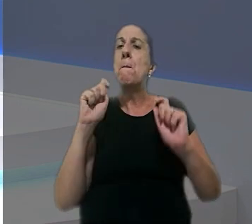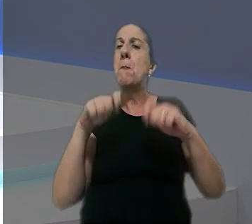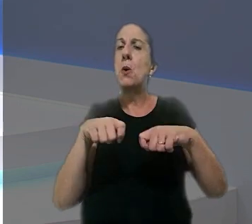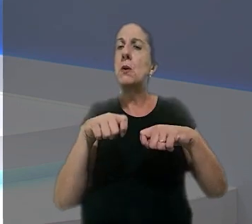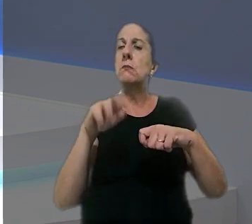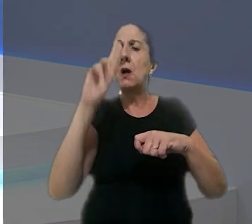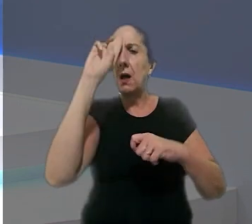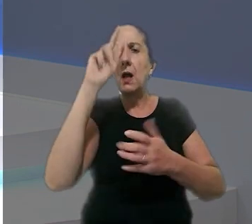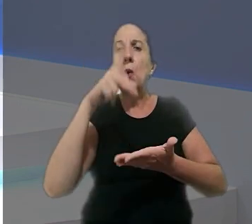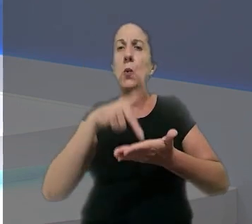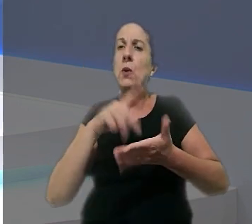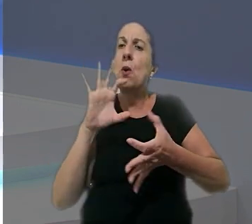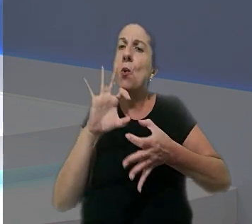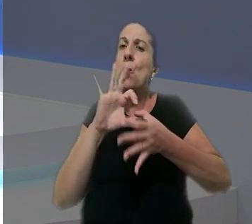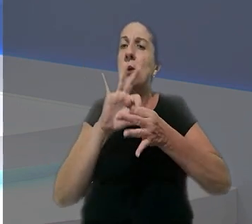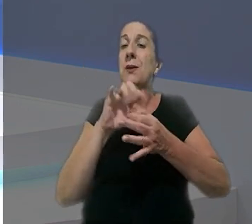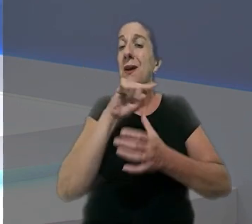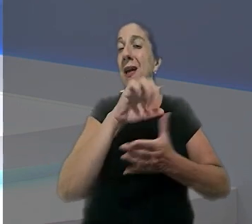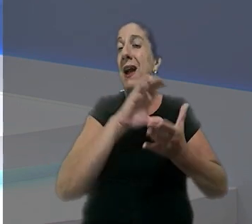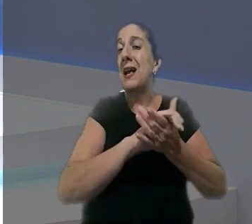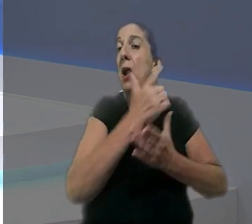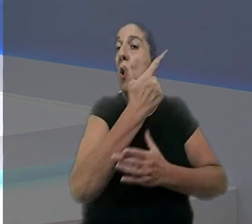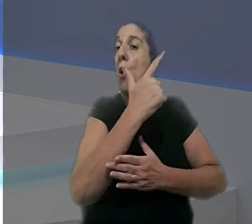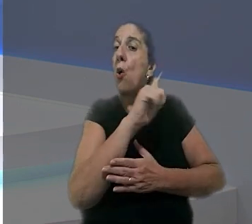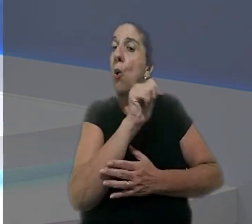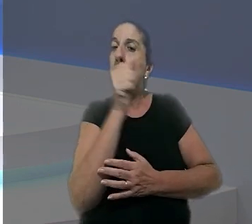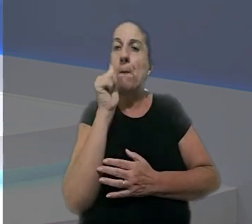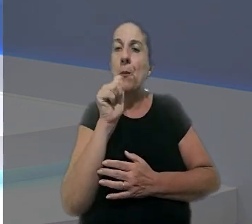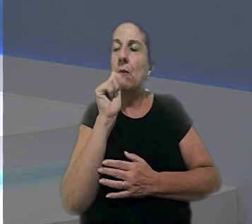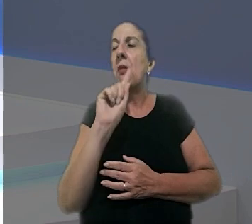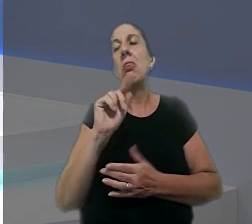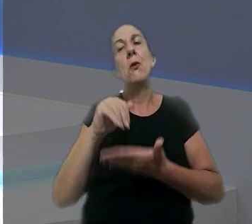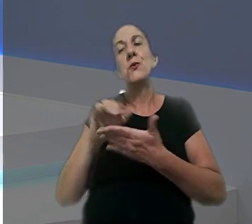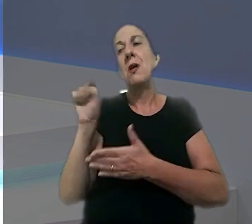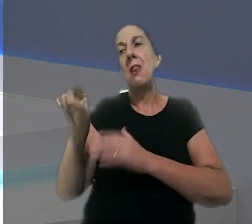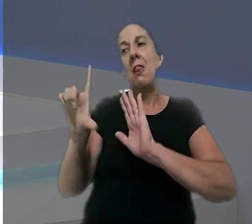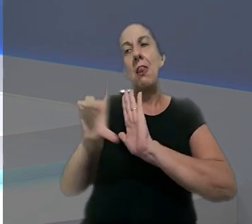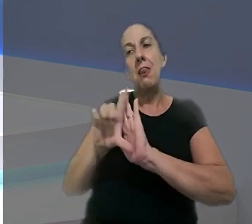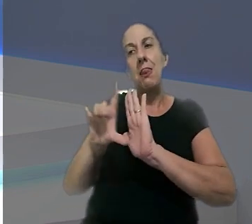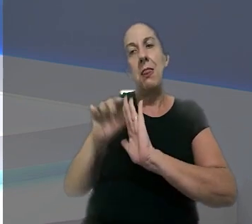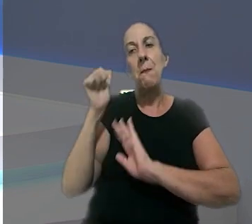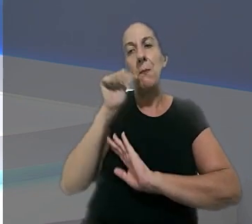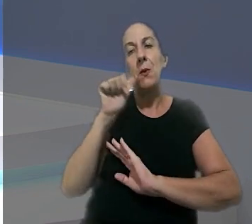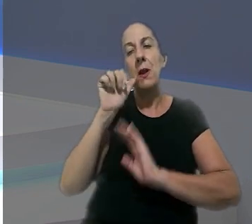de reconhecer a união estável por ele ser casado com outra, não tira a legitimidade da mulher para